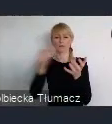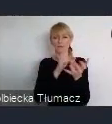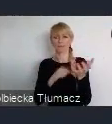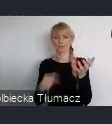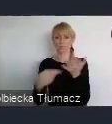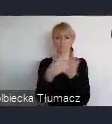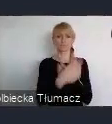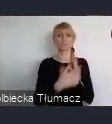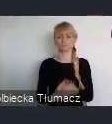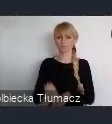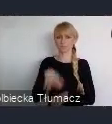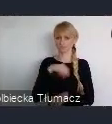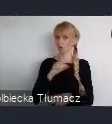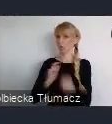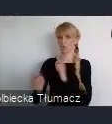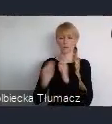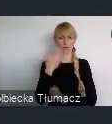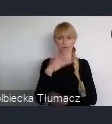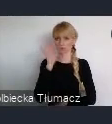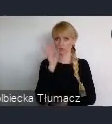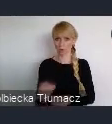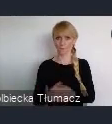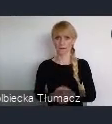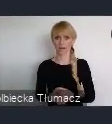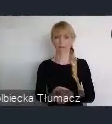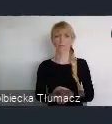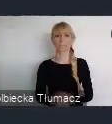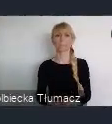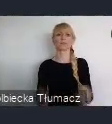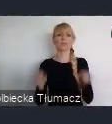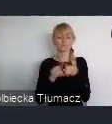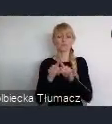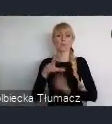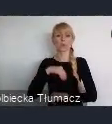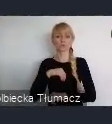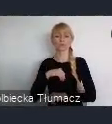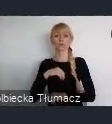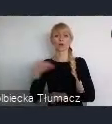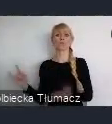gdzie później można nawet, przedostawać się w rejony